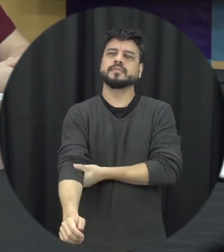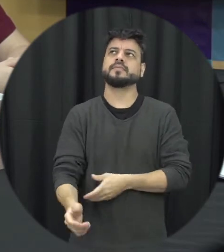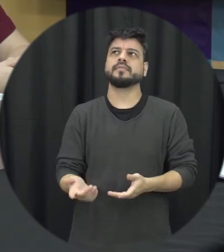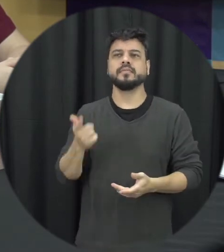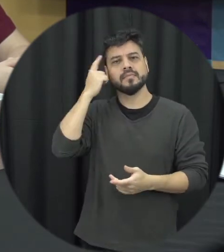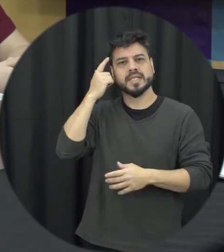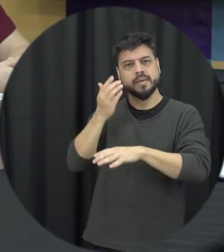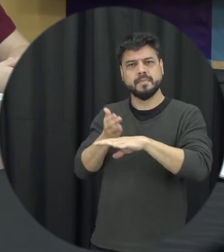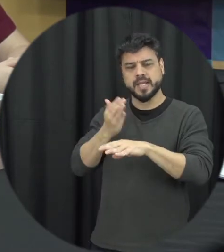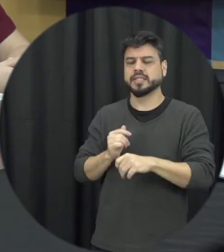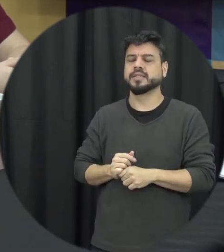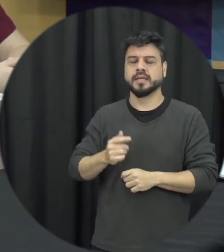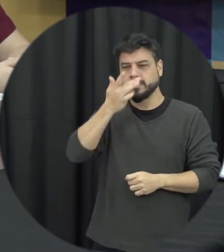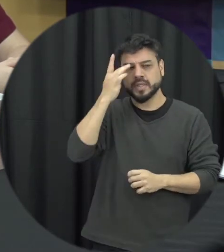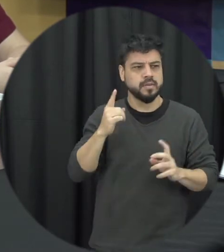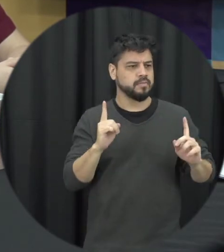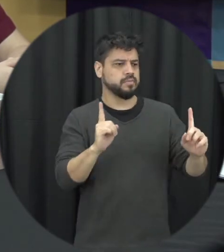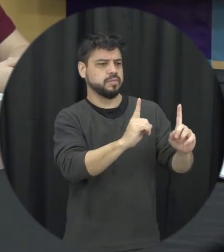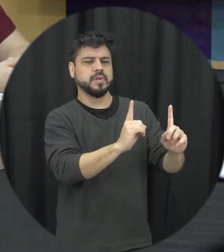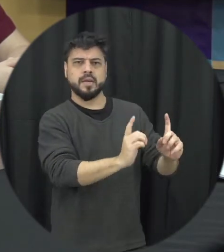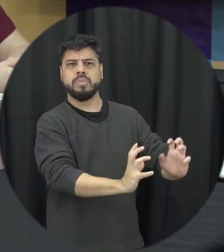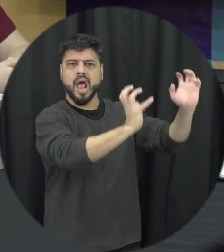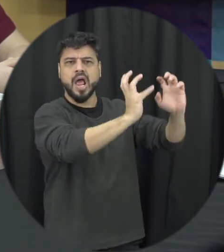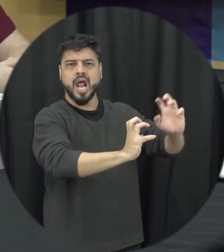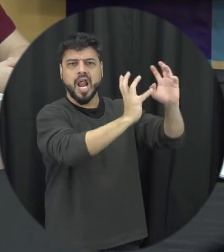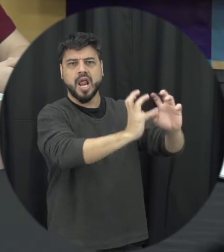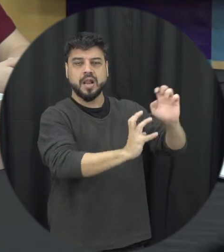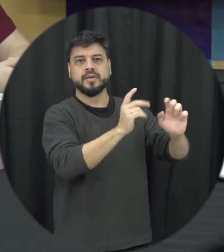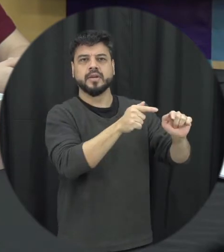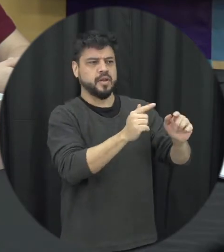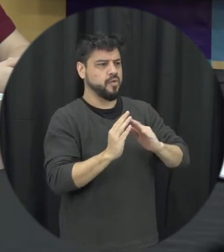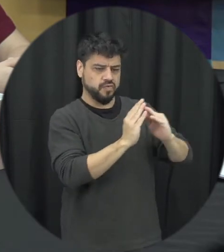os vizinhos qual que é a primeira medida o que que ele precisa fazer no primeiro momento assim